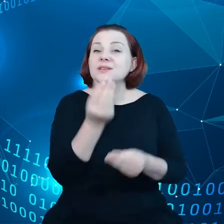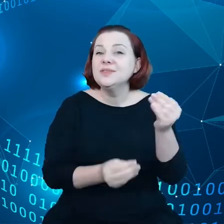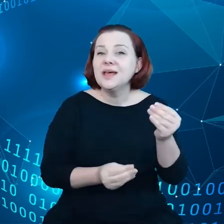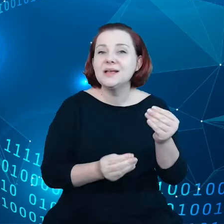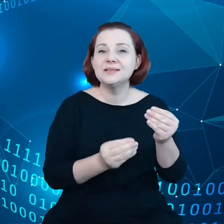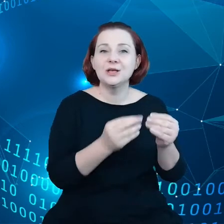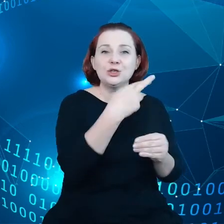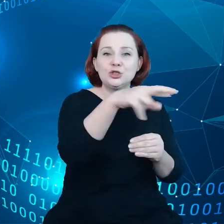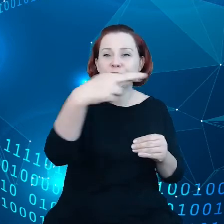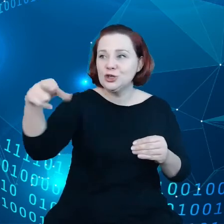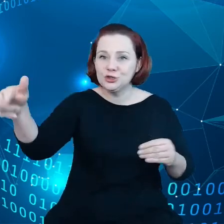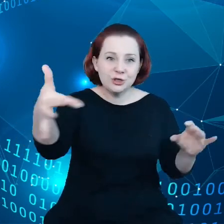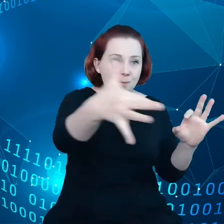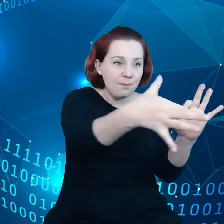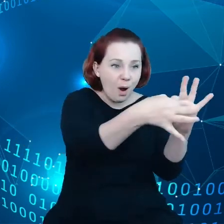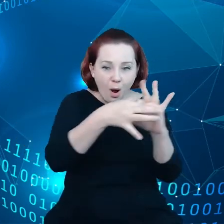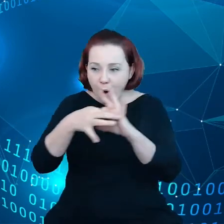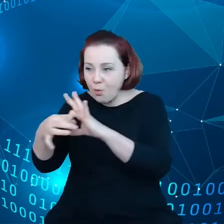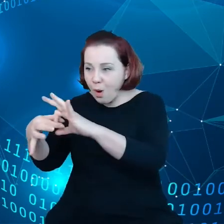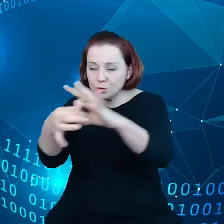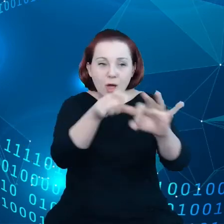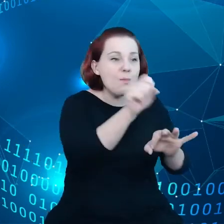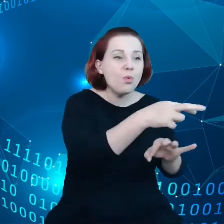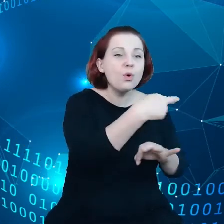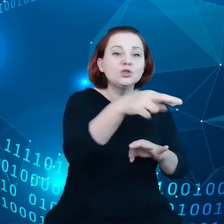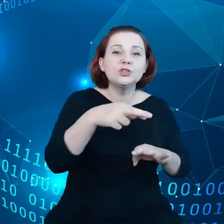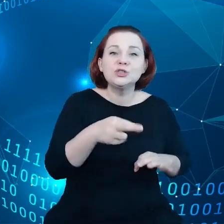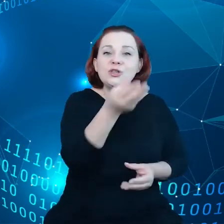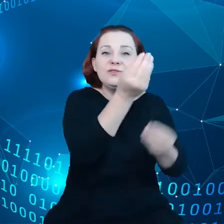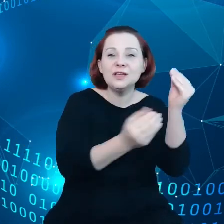Jest ich więcej niż mieszkańców globu,